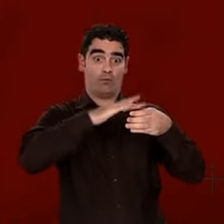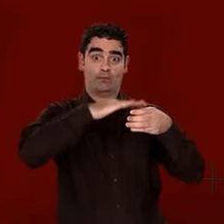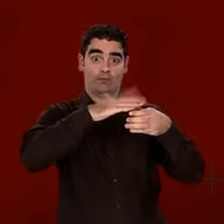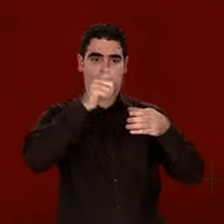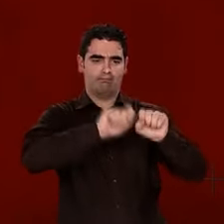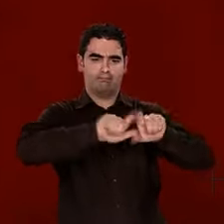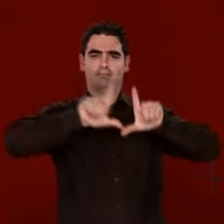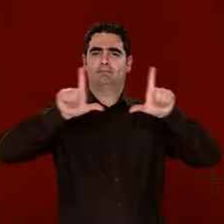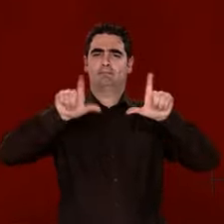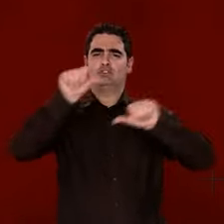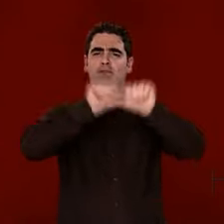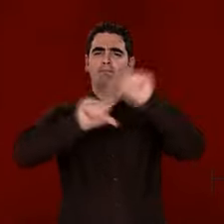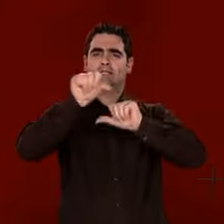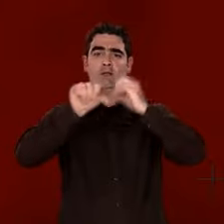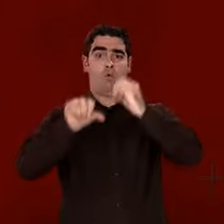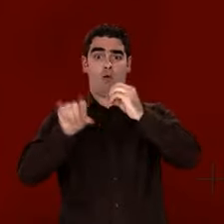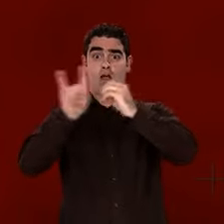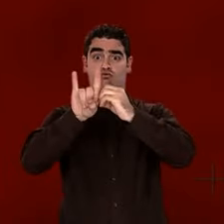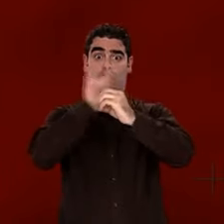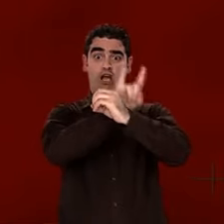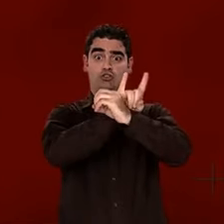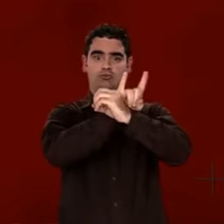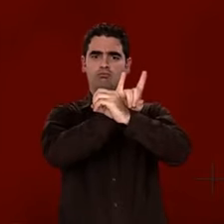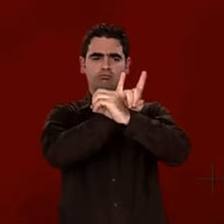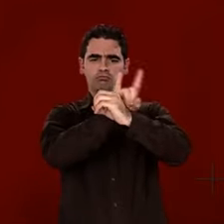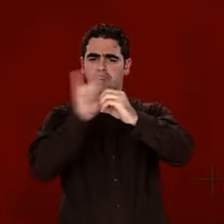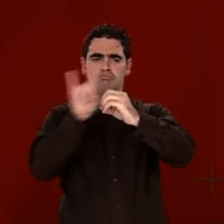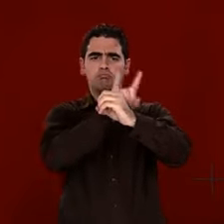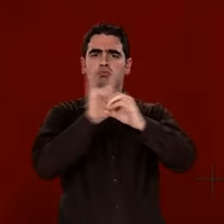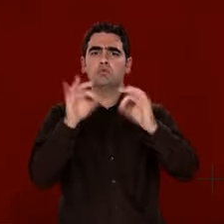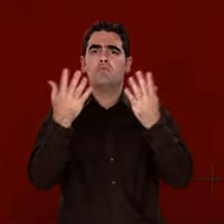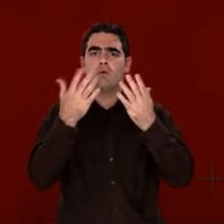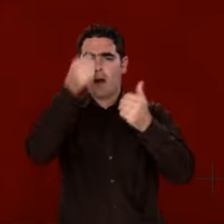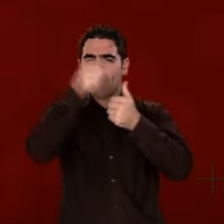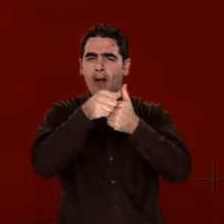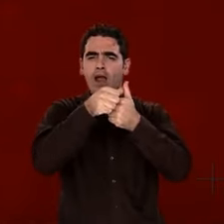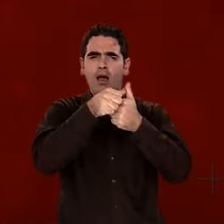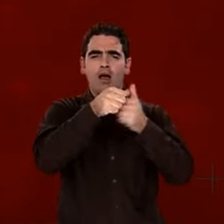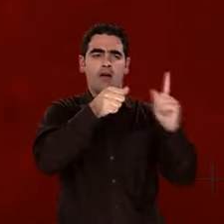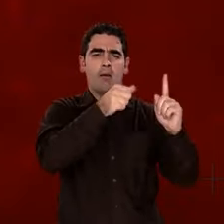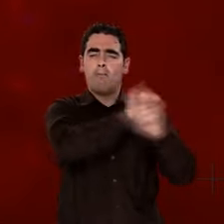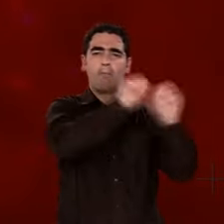L'eau, c'est "H20". "H" symbolise l'hydrogène,